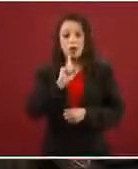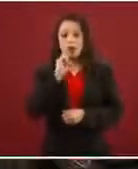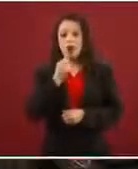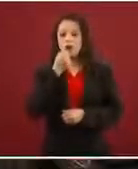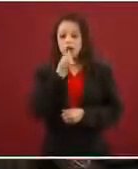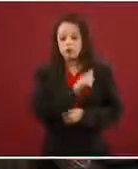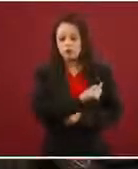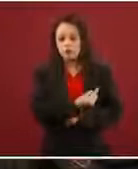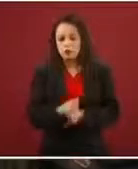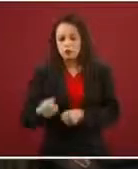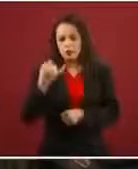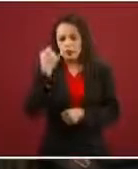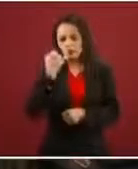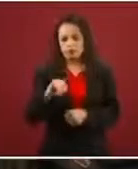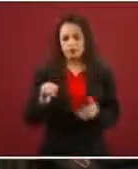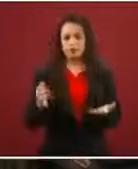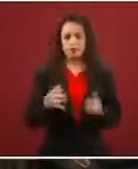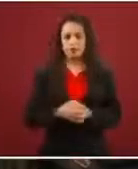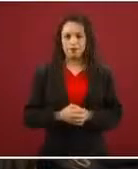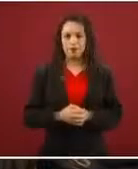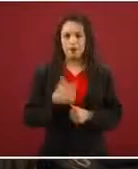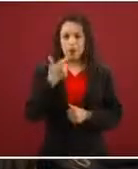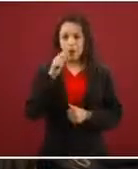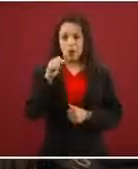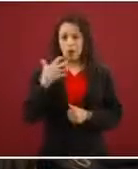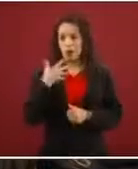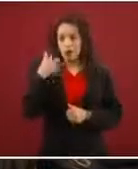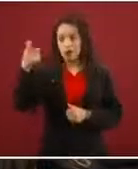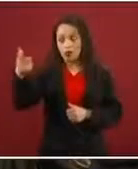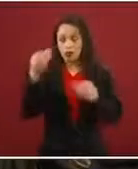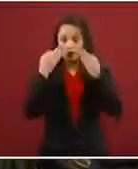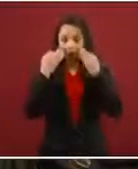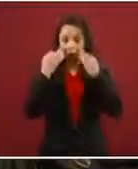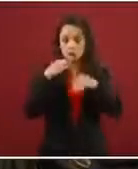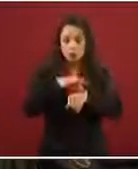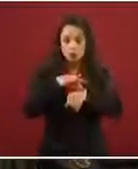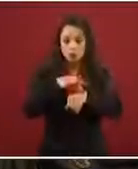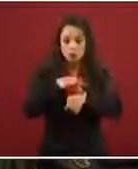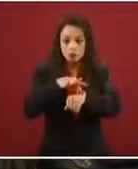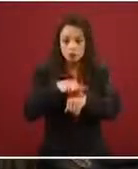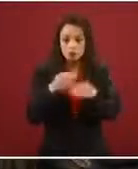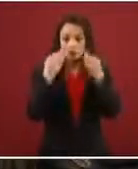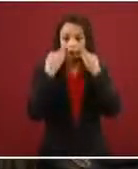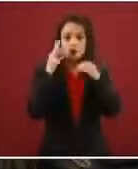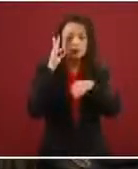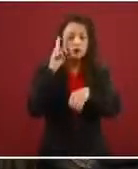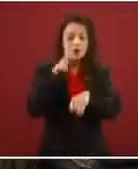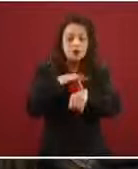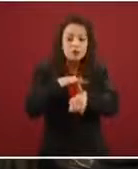Laura estaba ahí, o sea, nadie nos lo platicó.